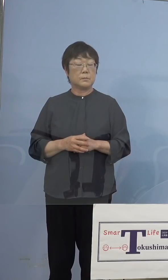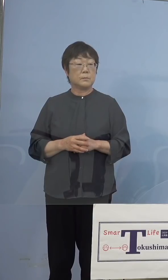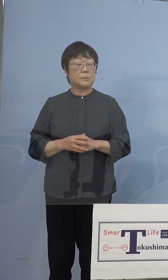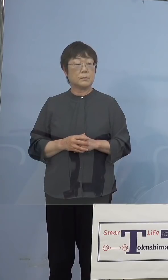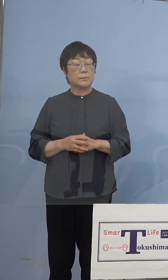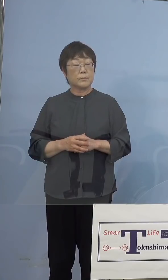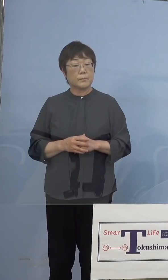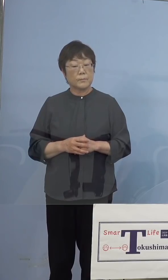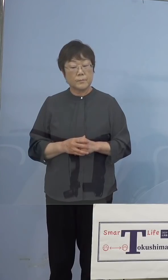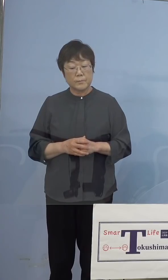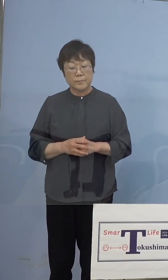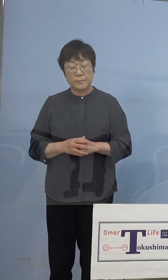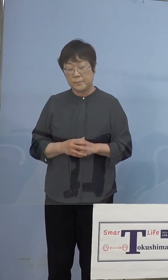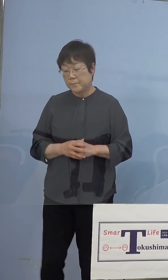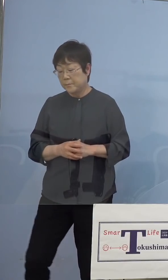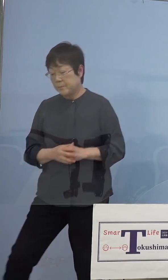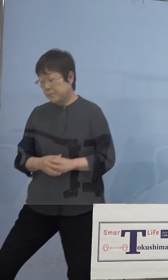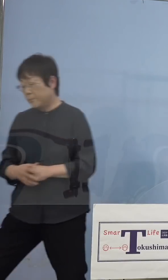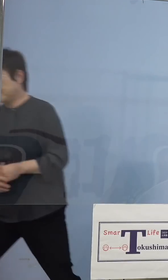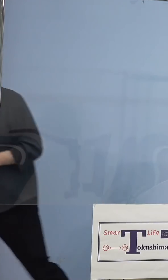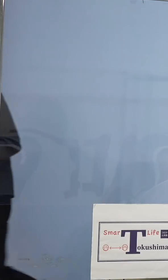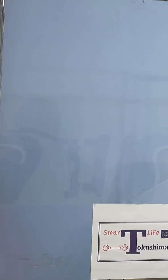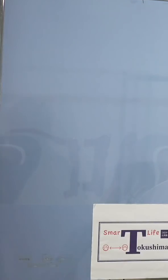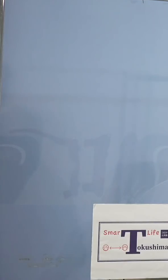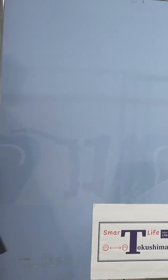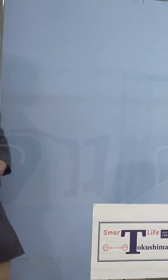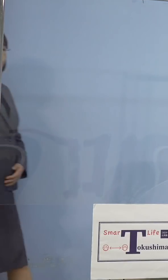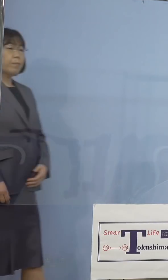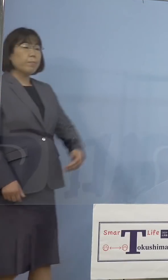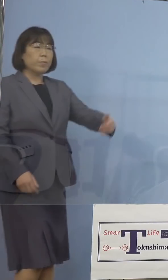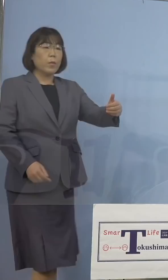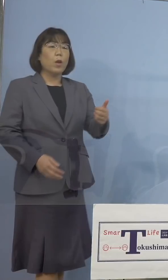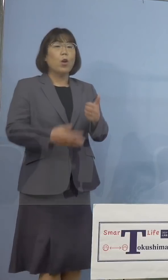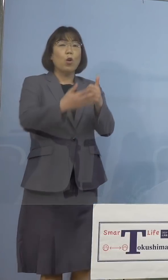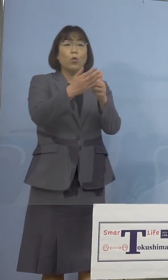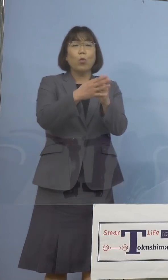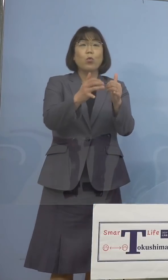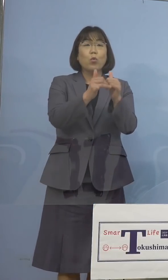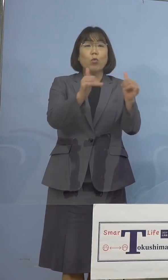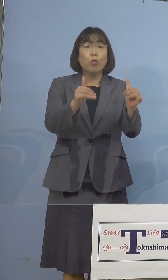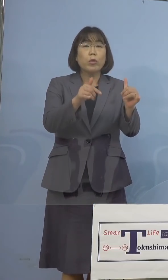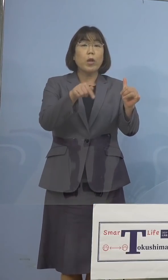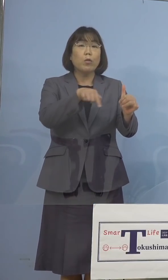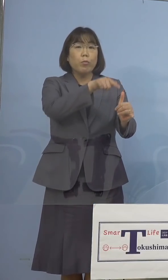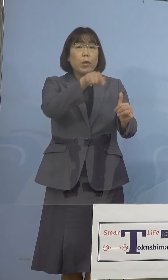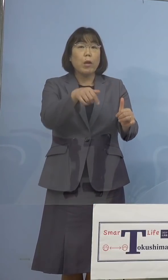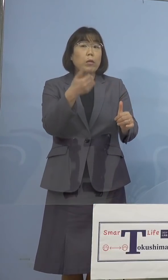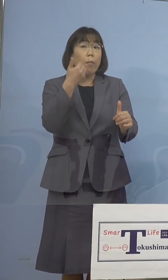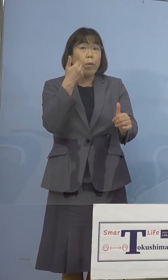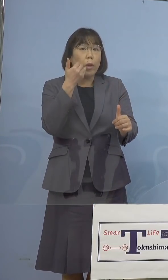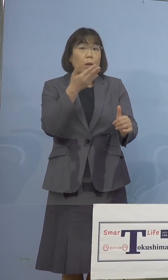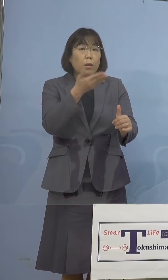（徳島新聞社） 協力してくれる皆さんというのは どういった方々ですか （知事） まず少なくとも先ほどの